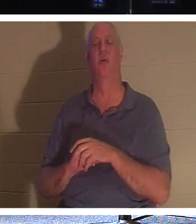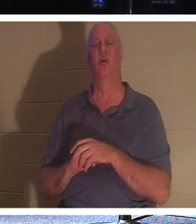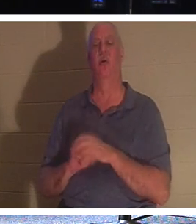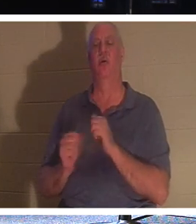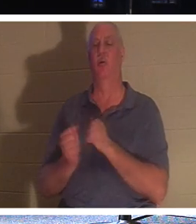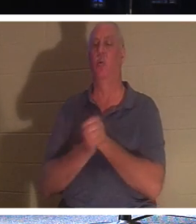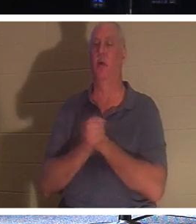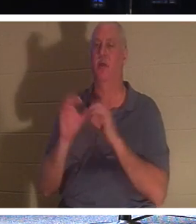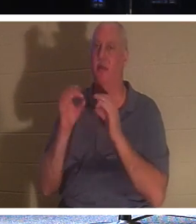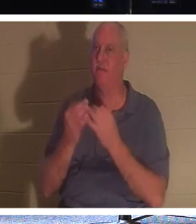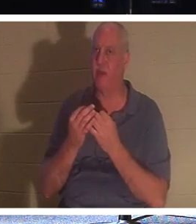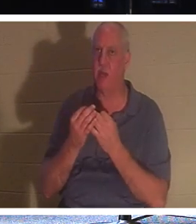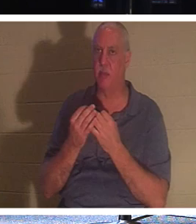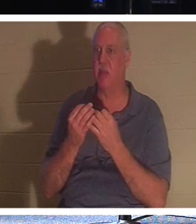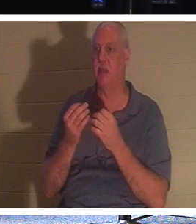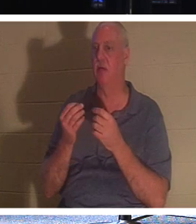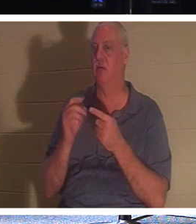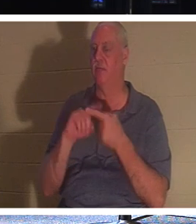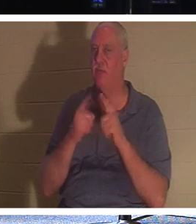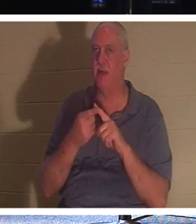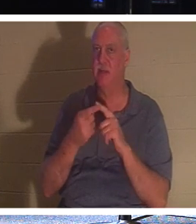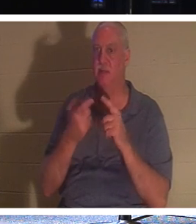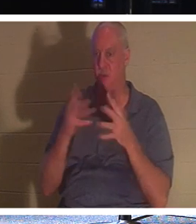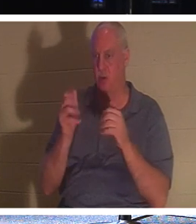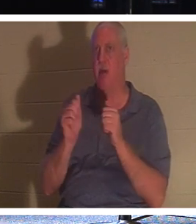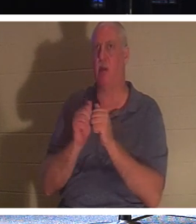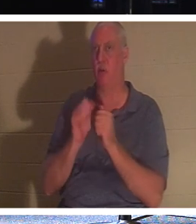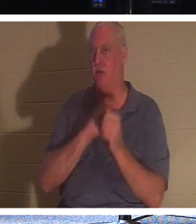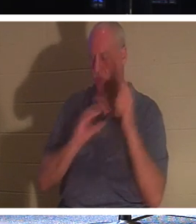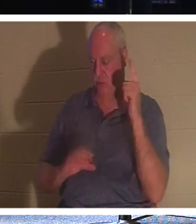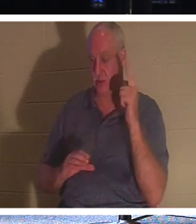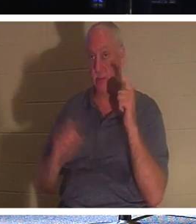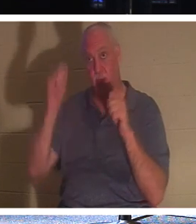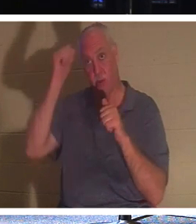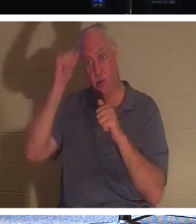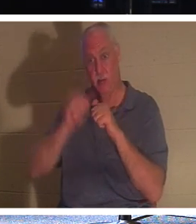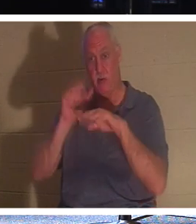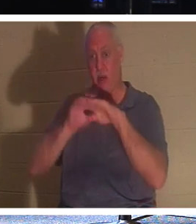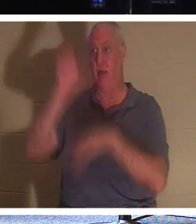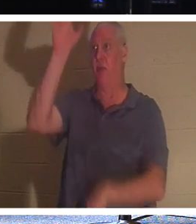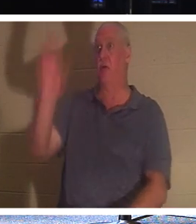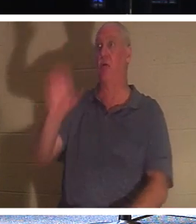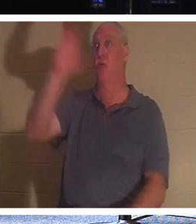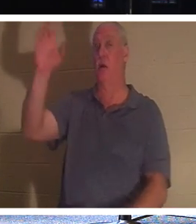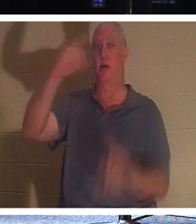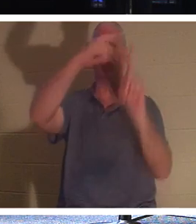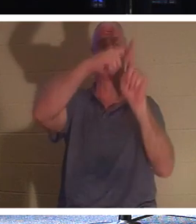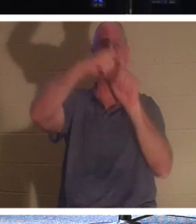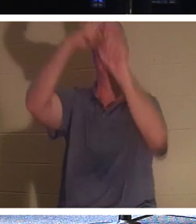auch in Christus. Erinnern Sie sich an den Dieb, der am Kreuz war. Er hatte keine Chance, gute Werke zu tun.